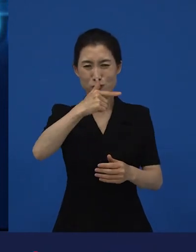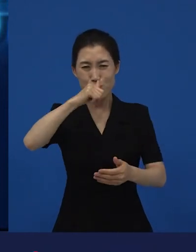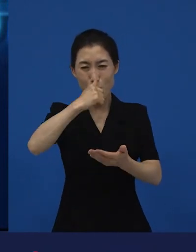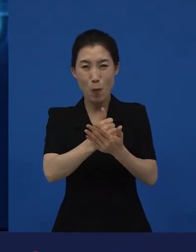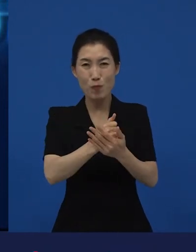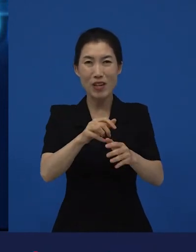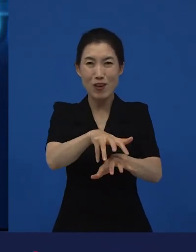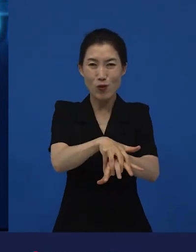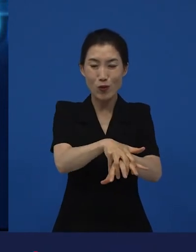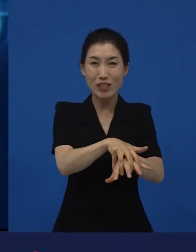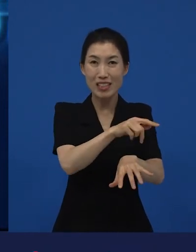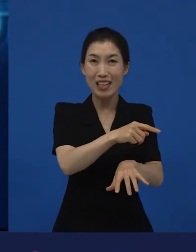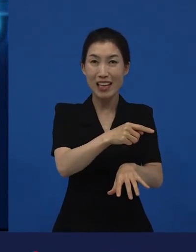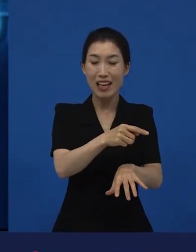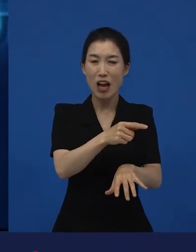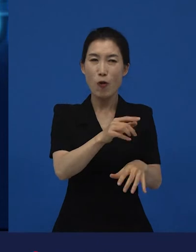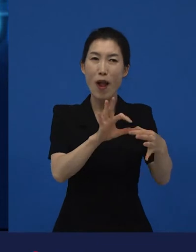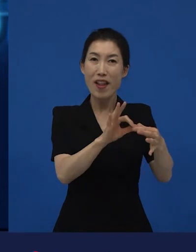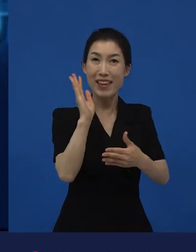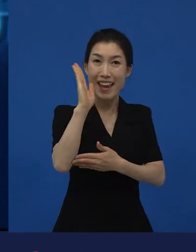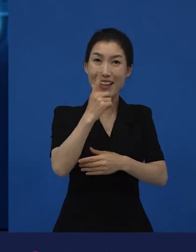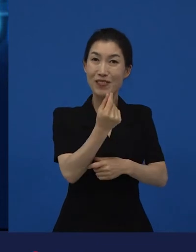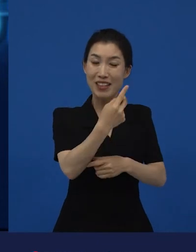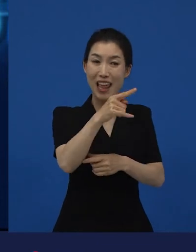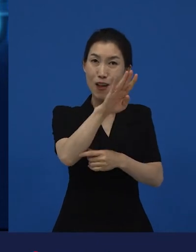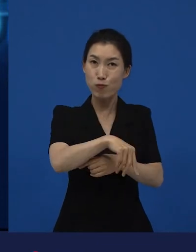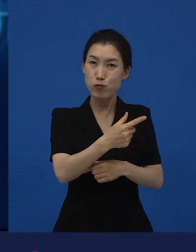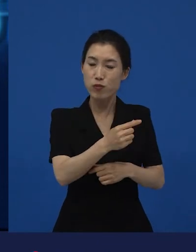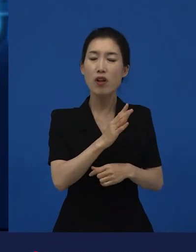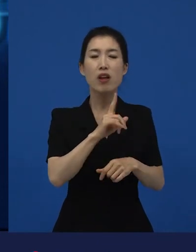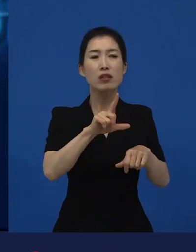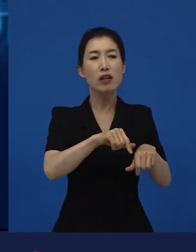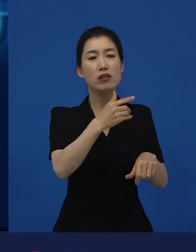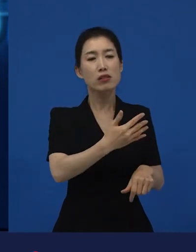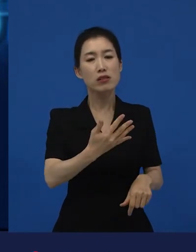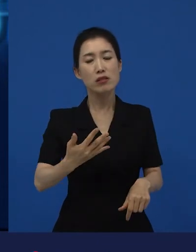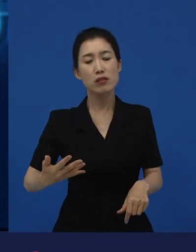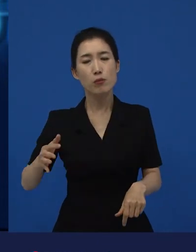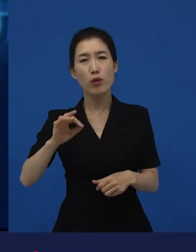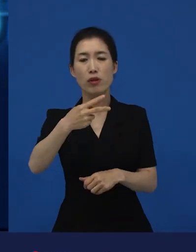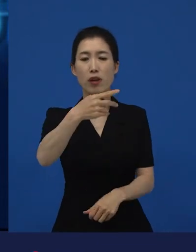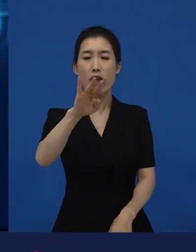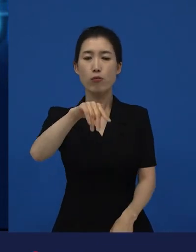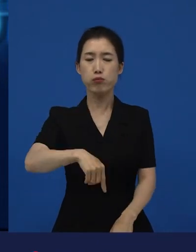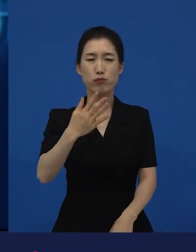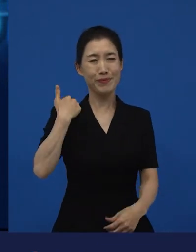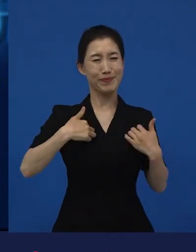그런데 시간이 지나면서 는 저에게 어떤 영화로 점점점점 구체화됐냐면